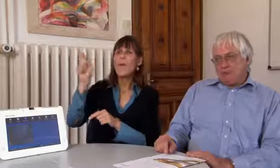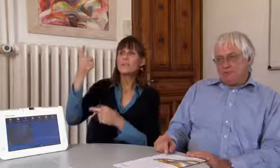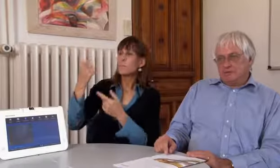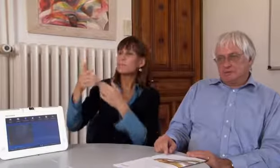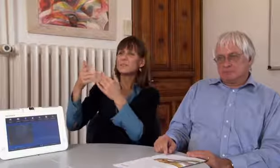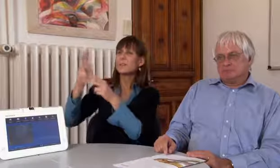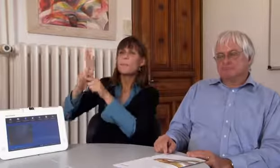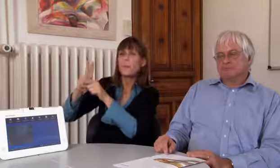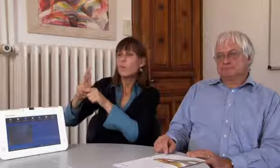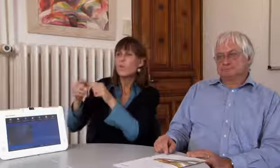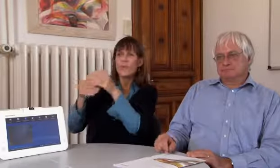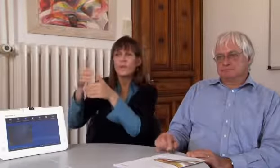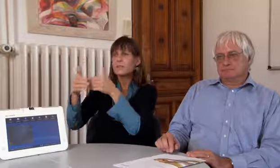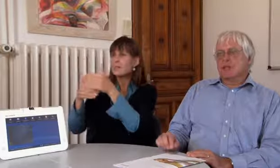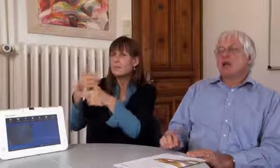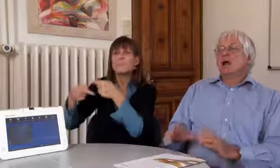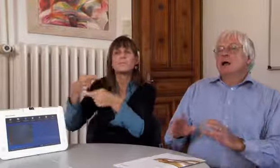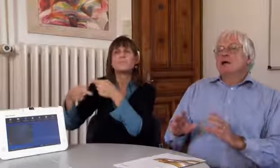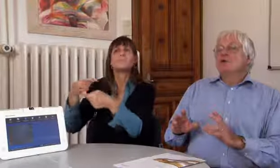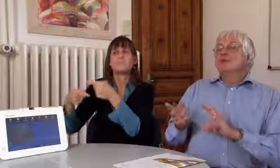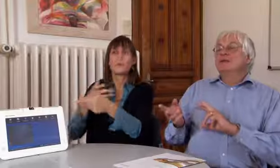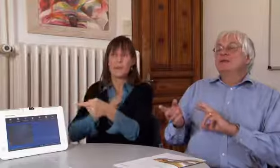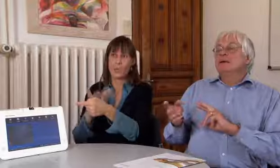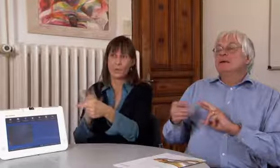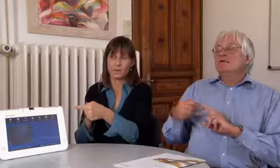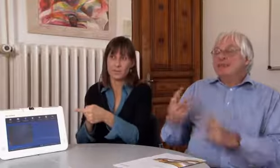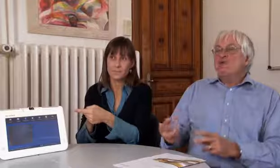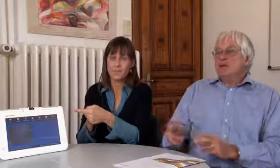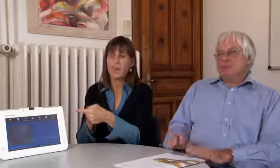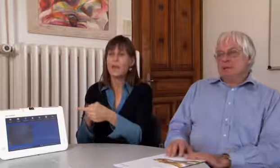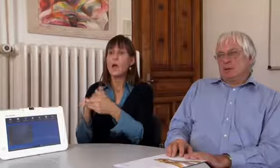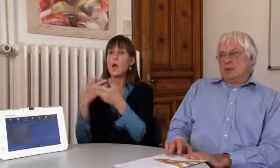man muss diese Prozeduren der Prüfung noch durchlaufen.